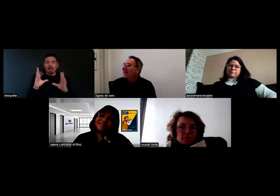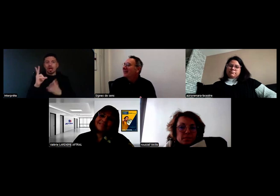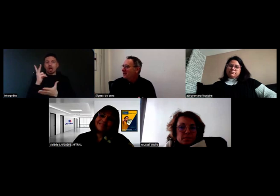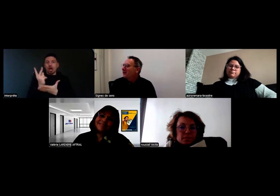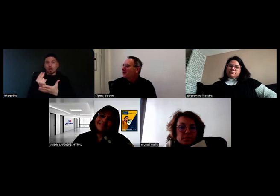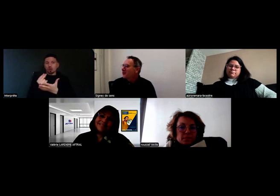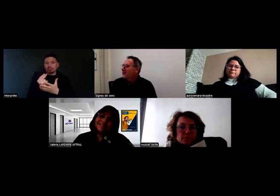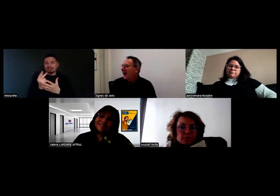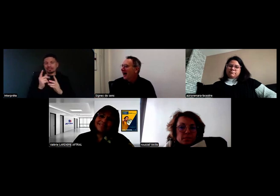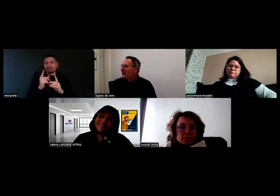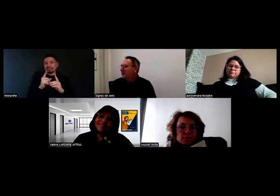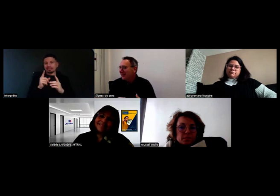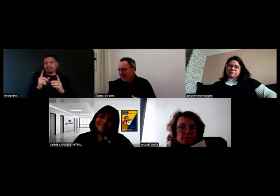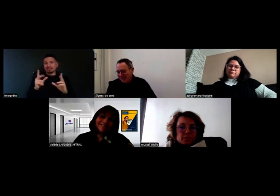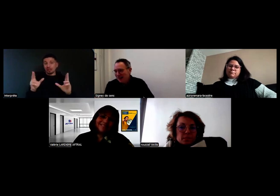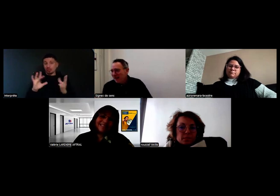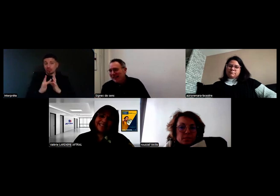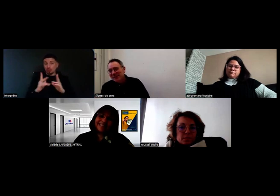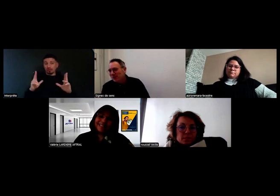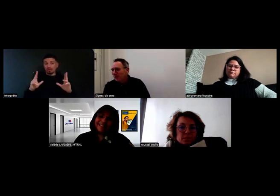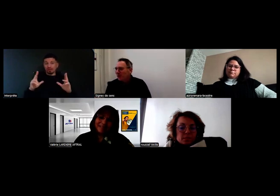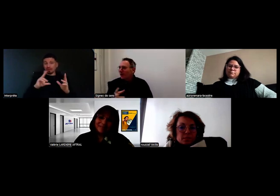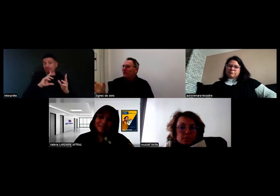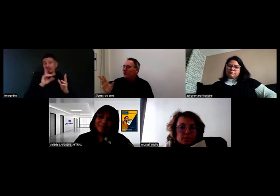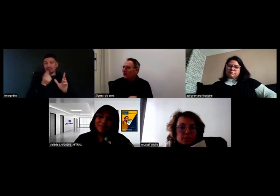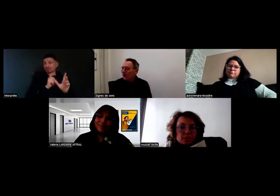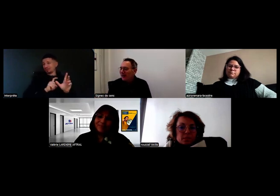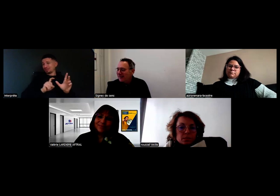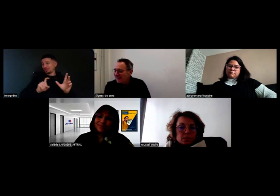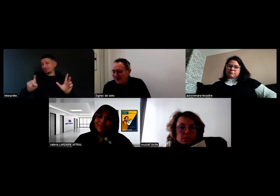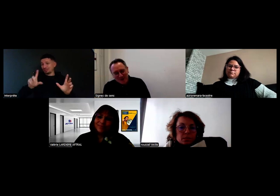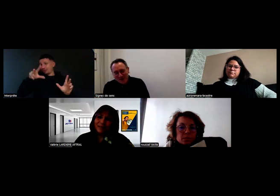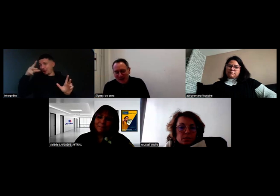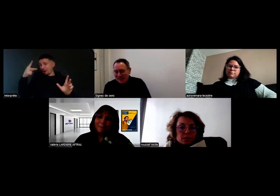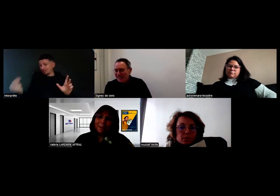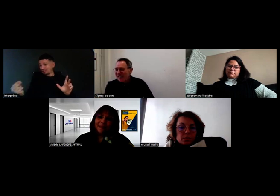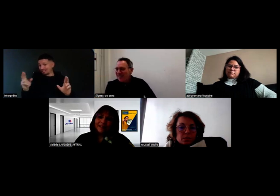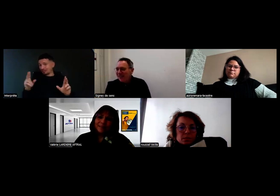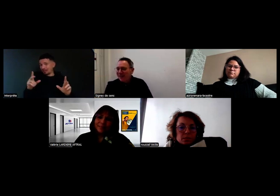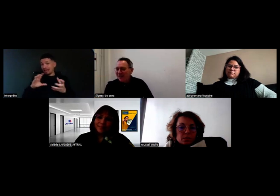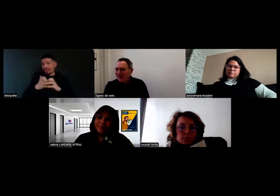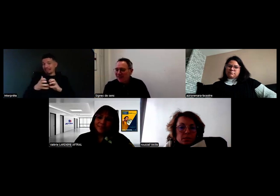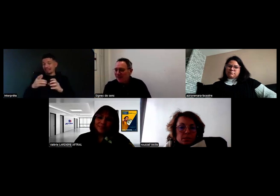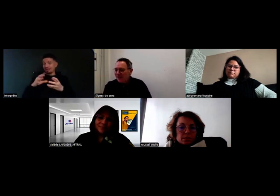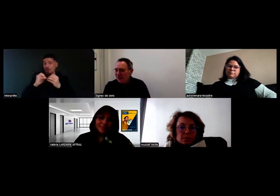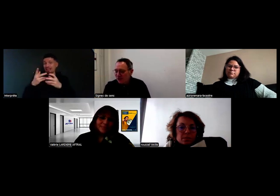malgré nos ruptures d'Internet.